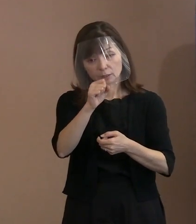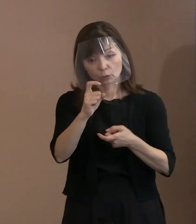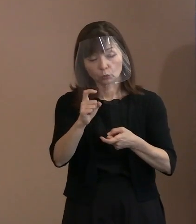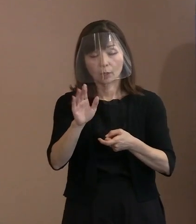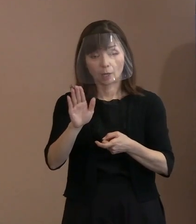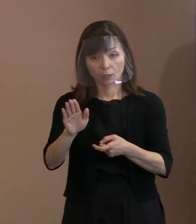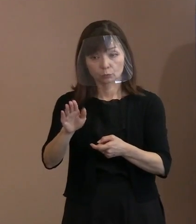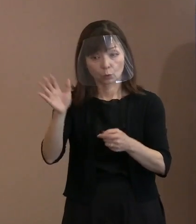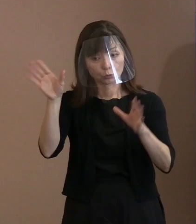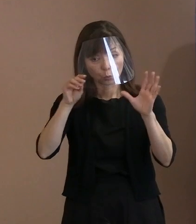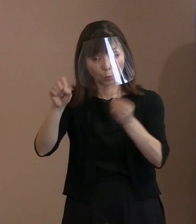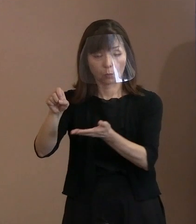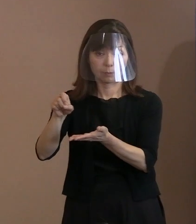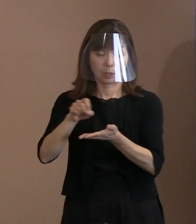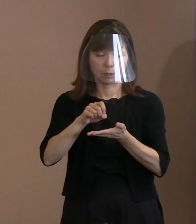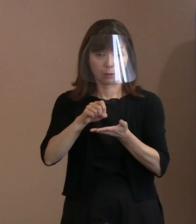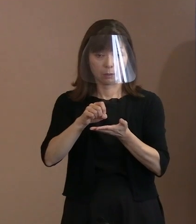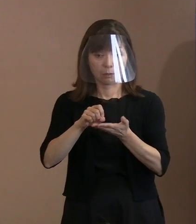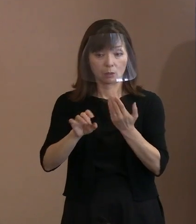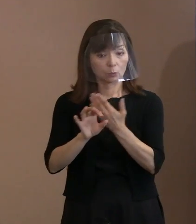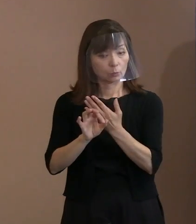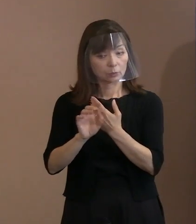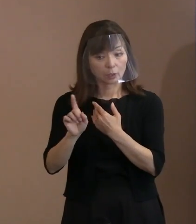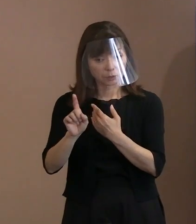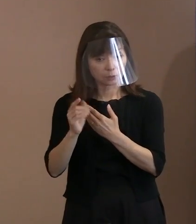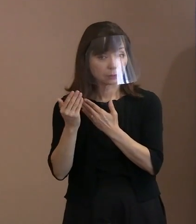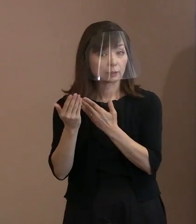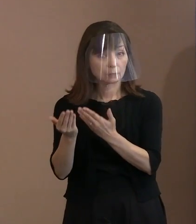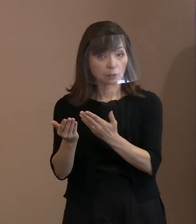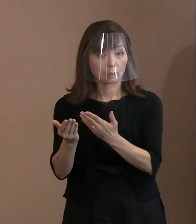聞いたところ､今言った言葉でありまして｡